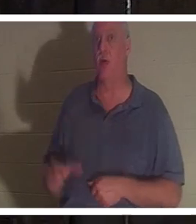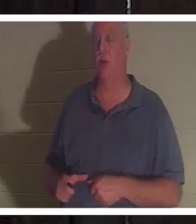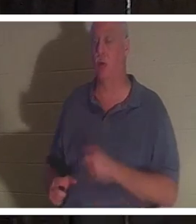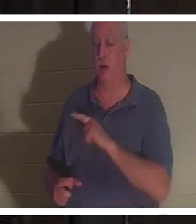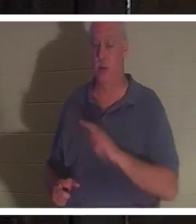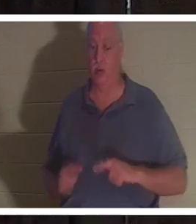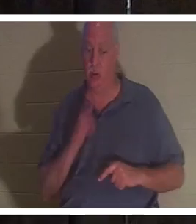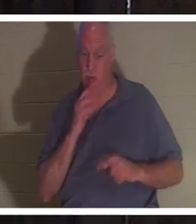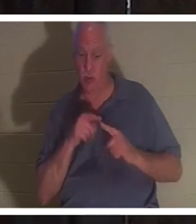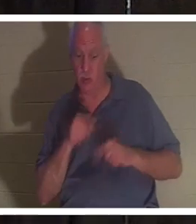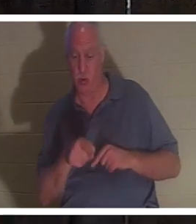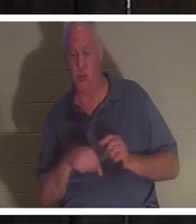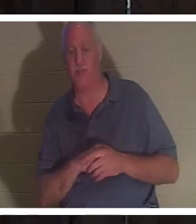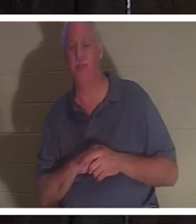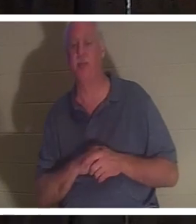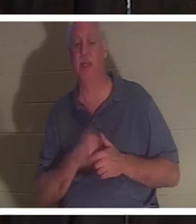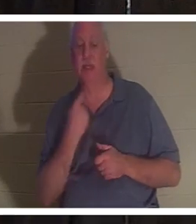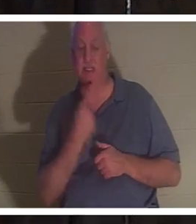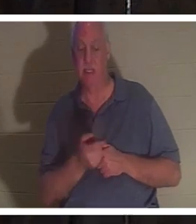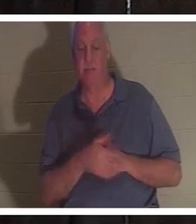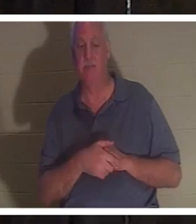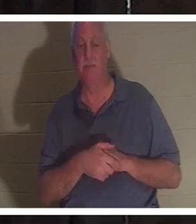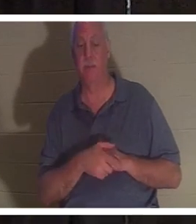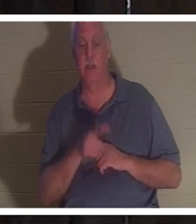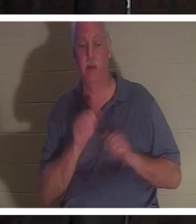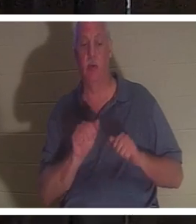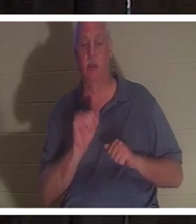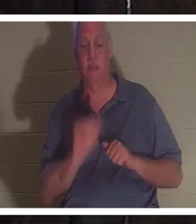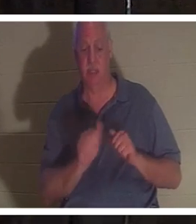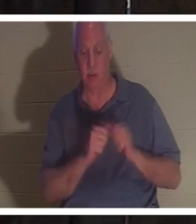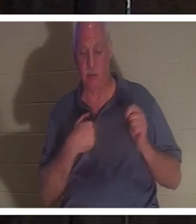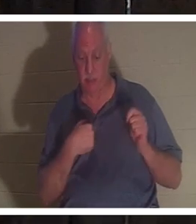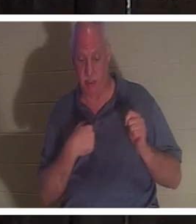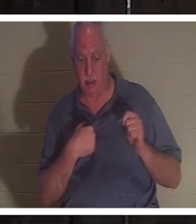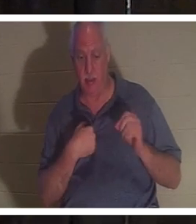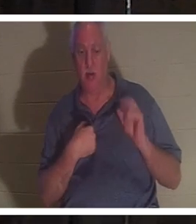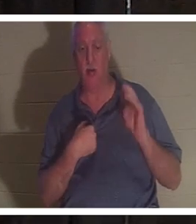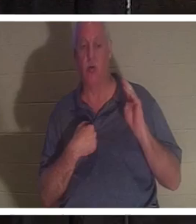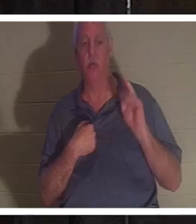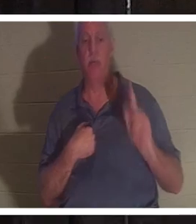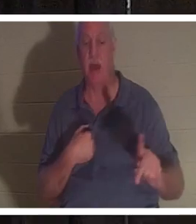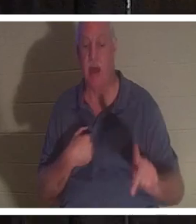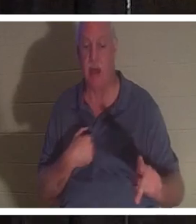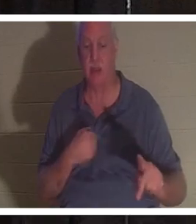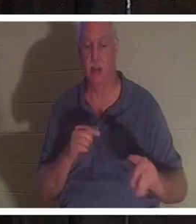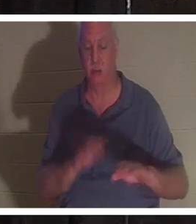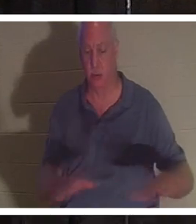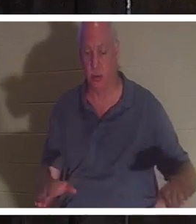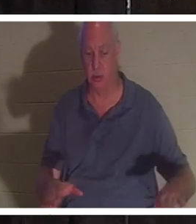उससे बात की और कहा कि तुम मेरे साथ रह सकते हो, या तुम अपने बच्चों के पास वापस जा सकते हो। उसके चार